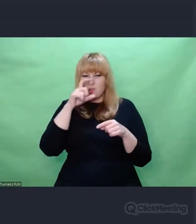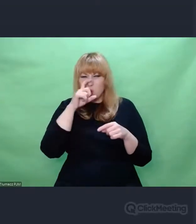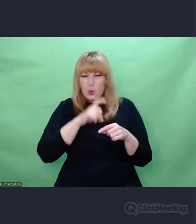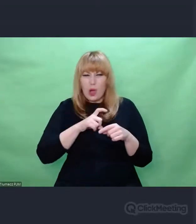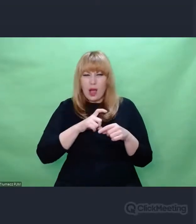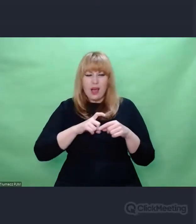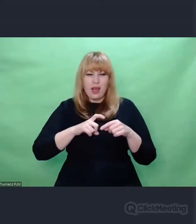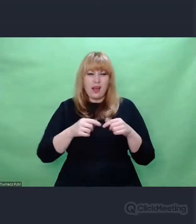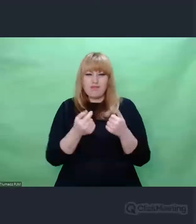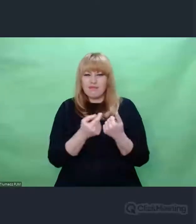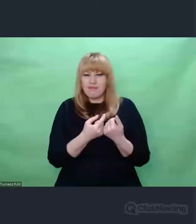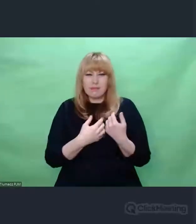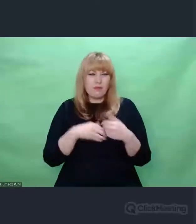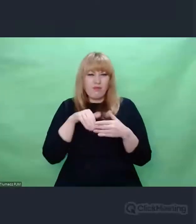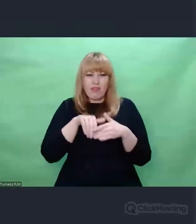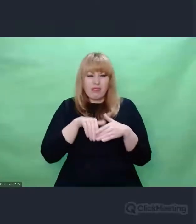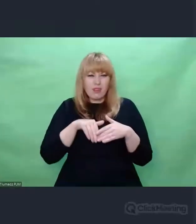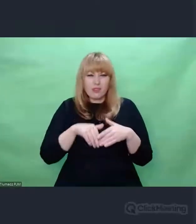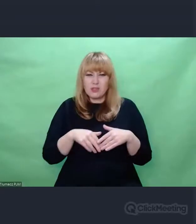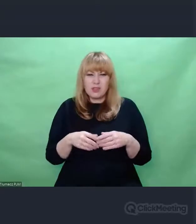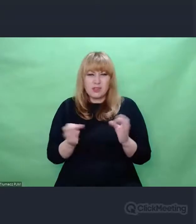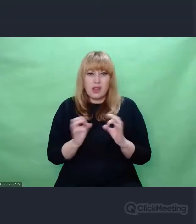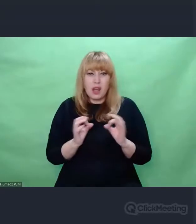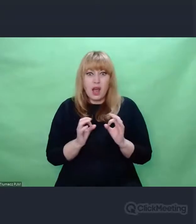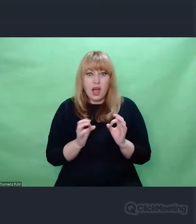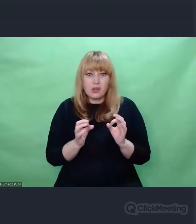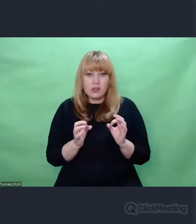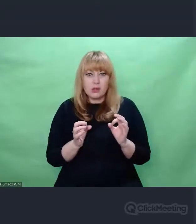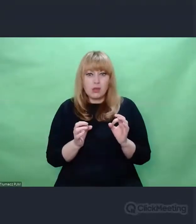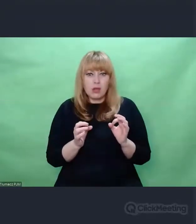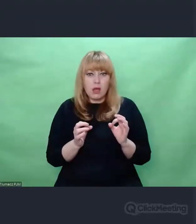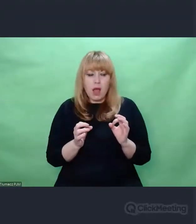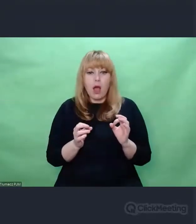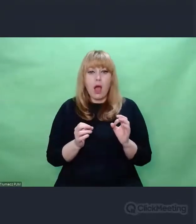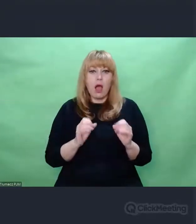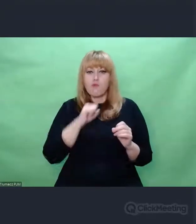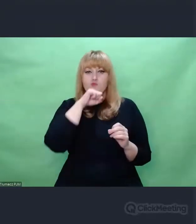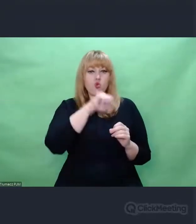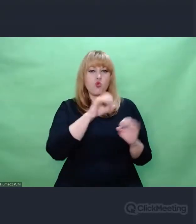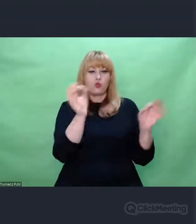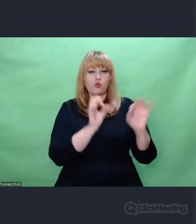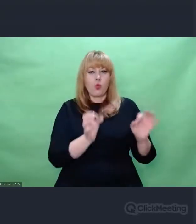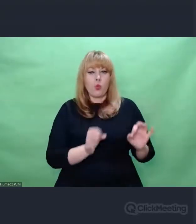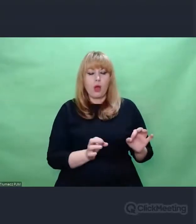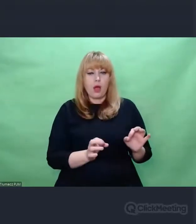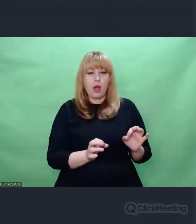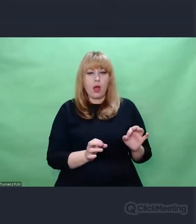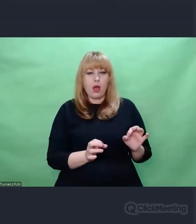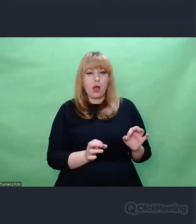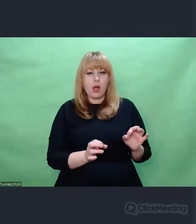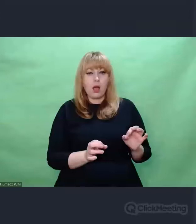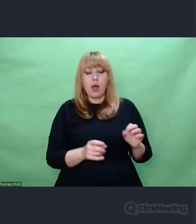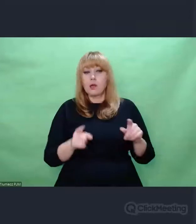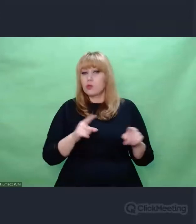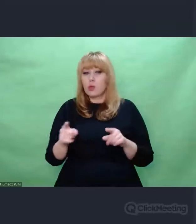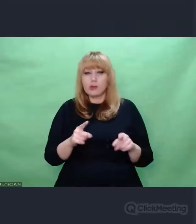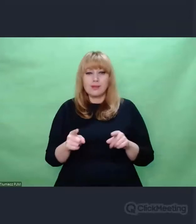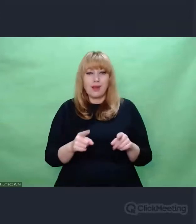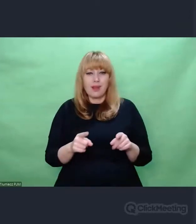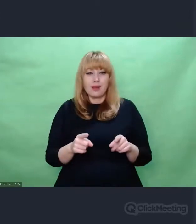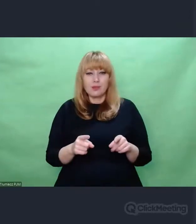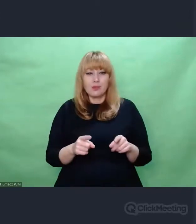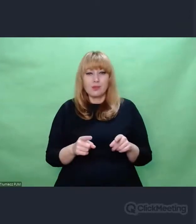Że nie wystarczy być artystą czy melomanem, kochać sztukę, żeby powiedzieć sobie: